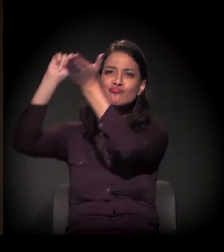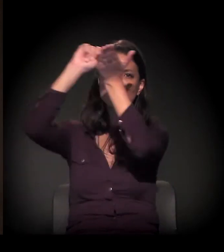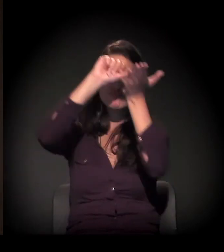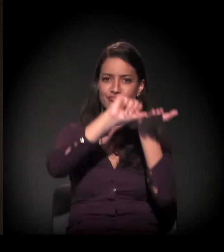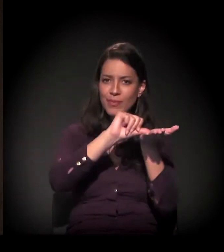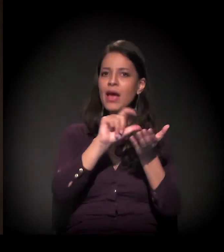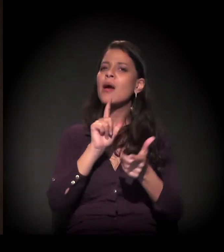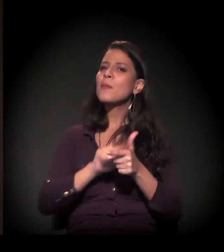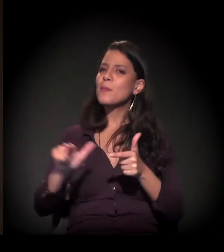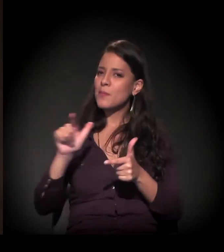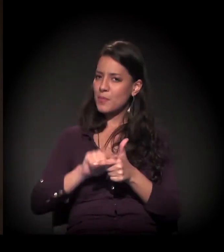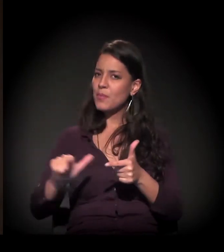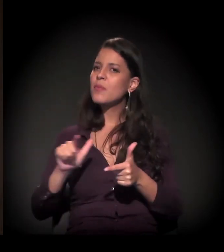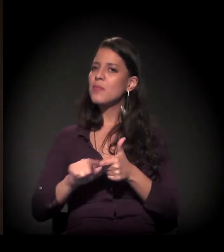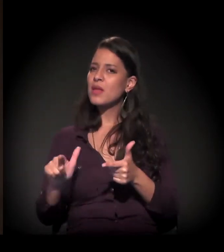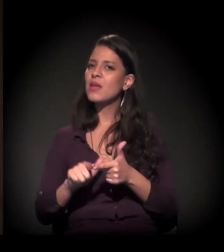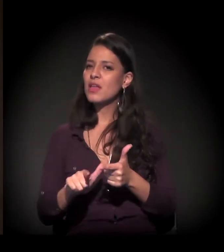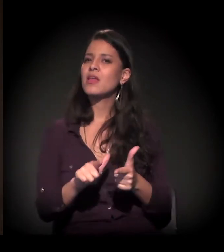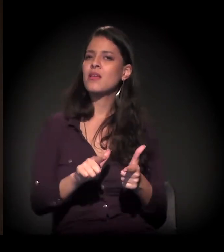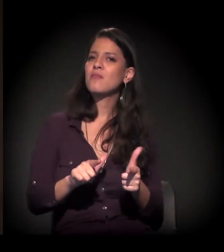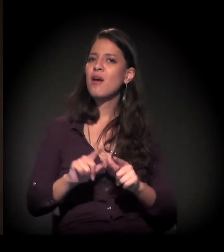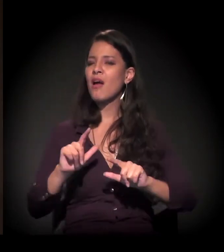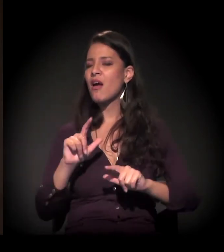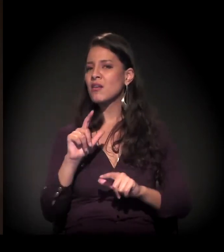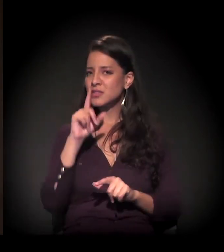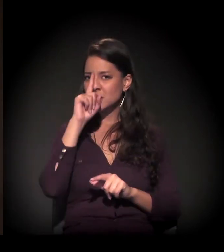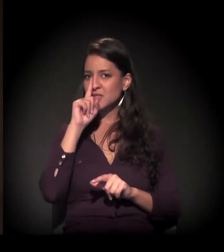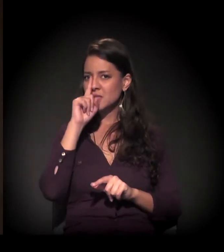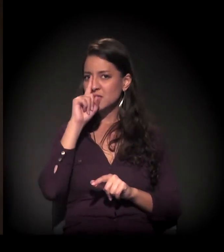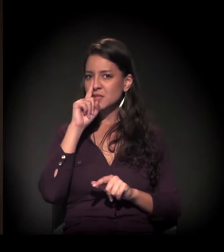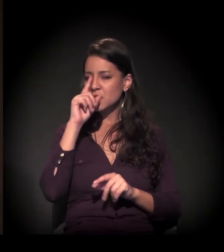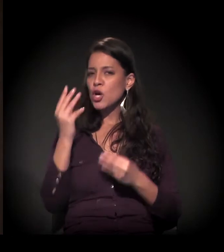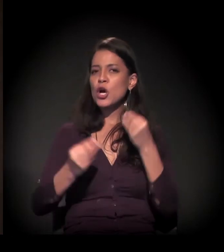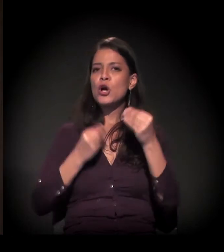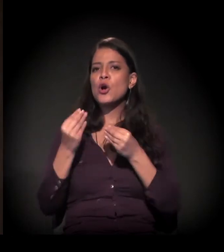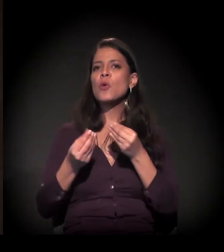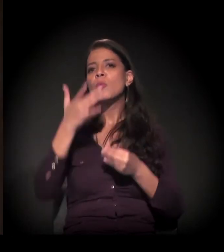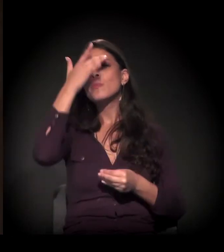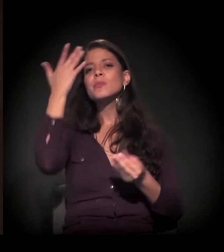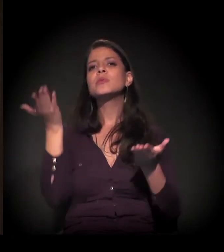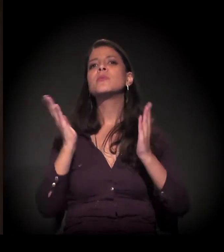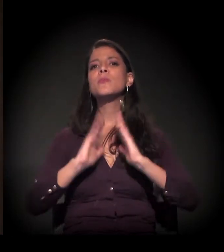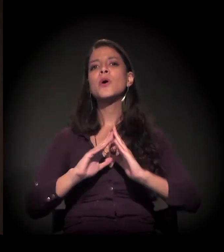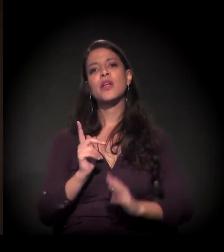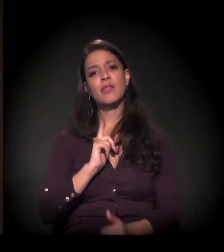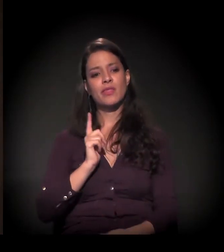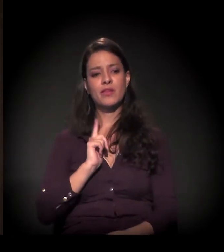tem um problema extremamente grave no que diz respeito à condição de moradia das pessoas.